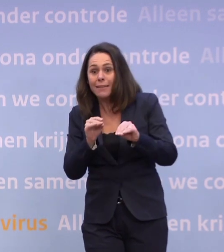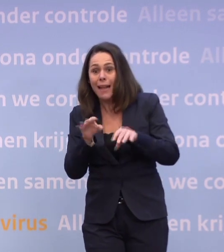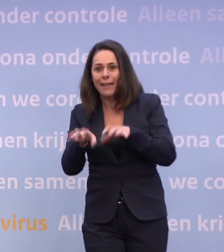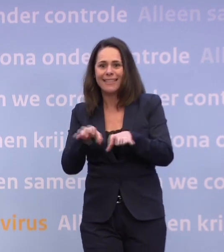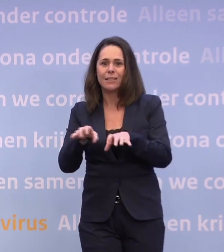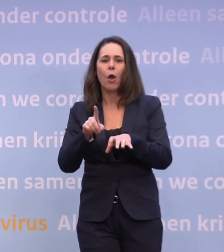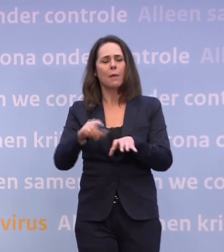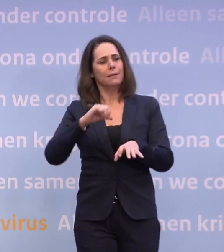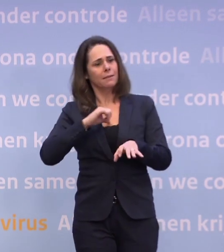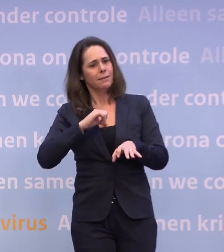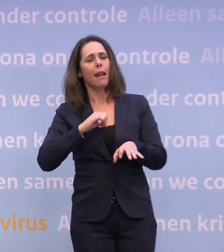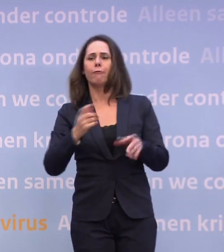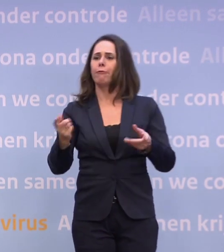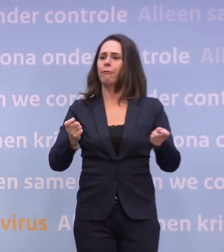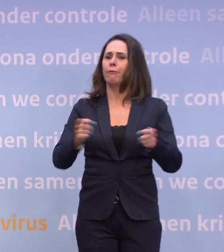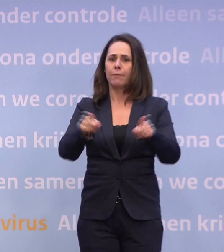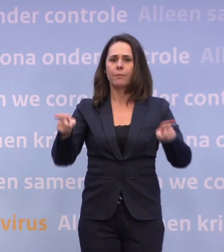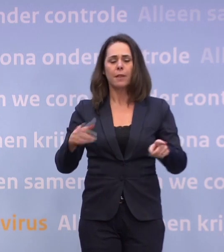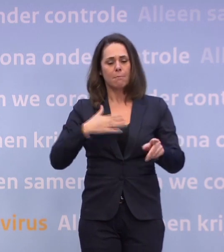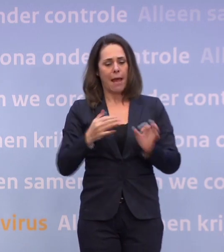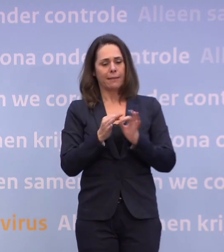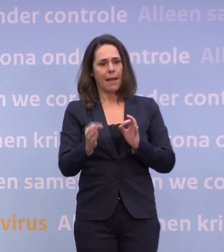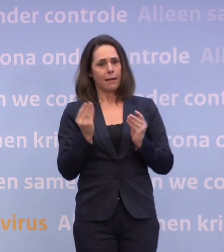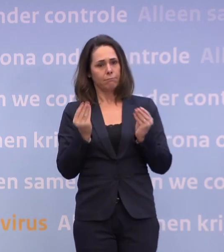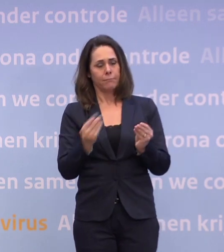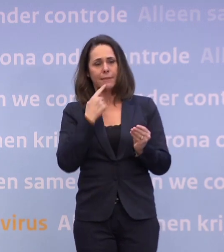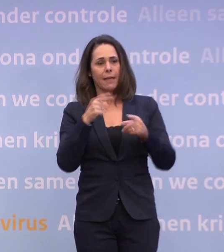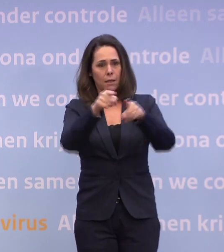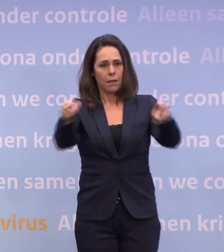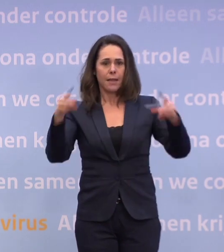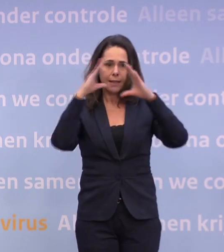...en dan vind ik het ook mijn taak, via u, dat tegen Nederland te zeggen. U wijst telkens op het gedrag van mensen.